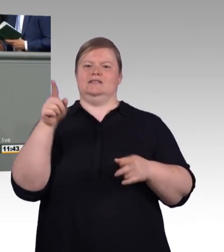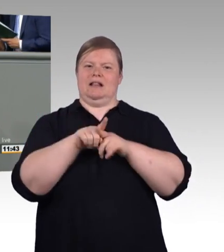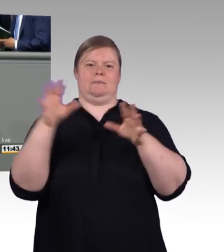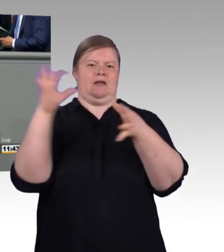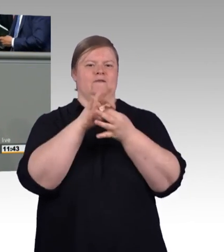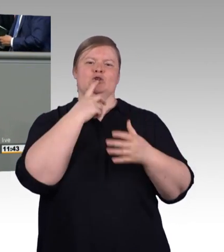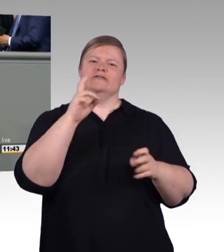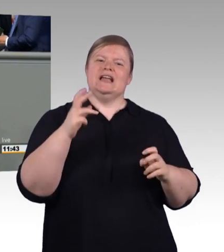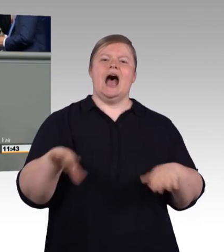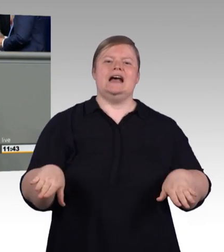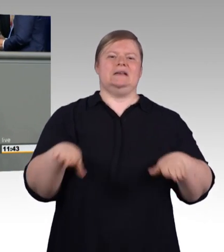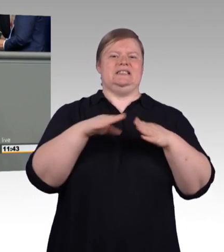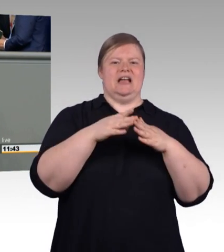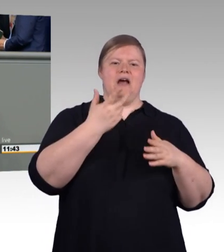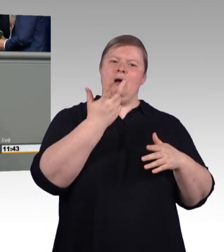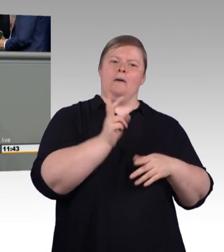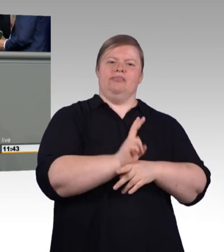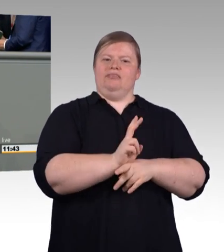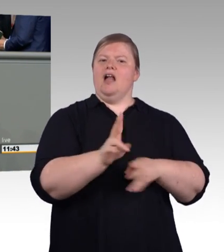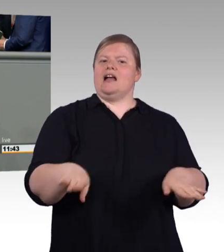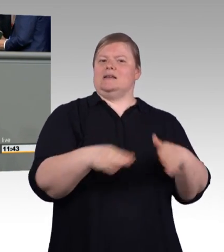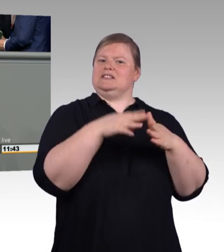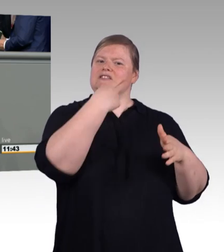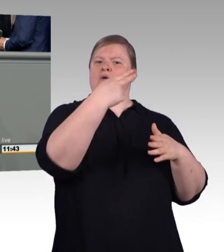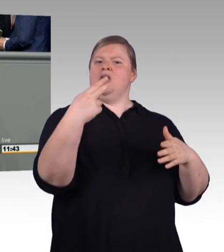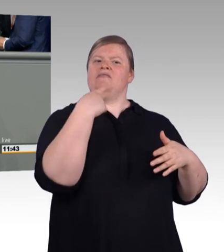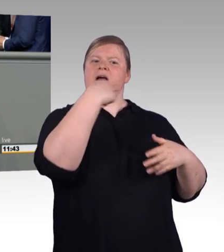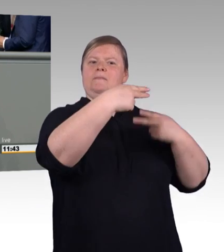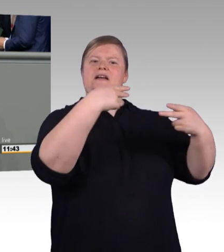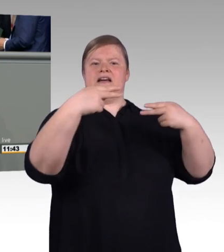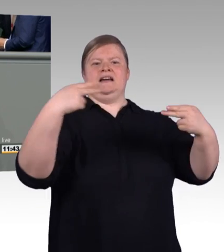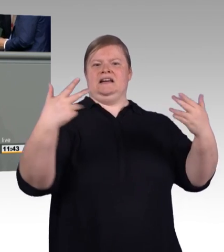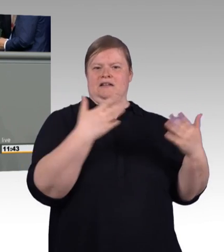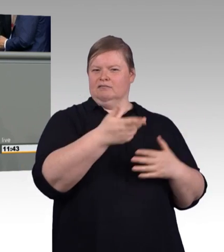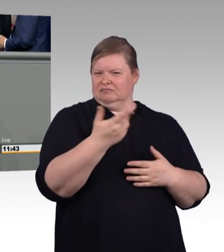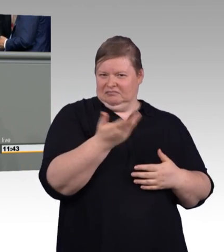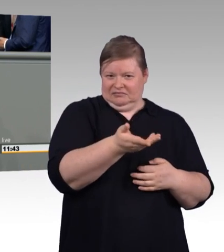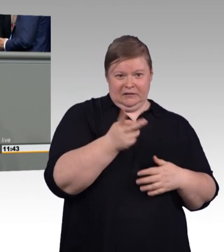Durch die Einführung abgrenzbarer Ausbildungsabschnitte wollen wir diese Leute, die häufig keinen oder nur einen sehr schlechten